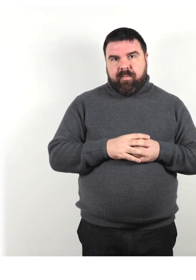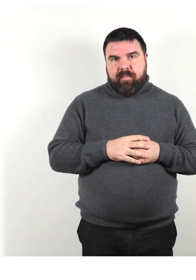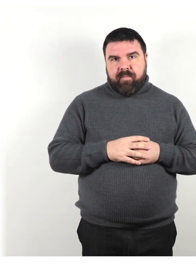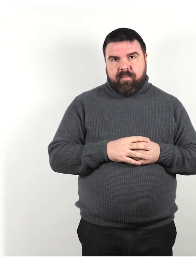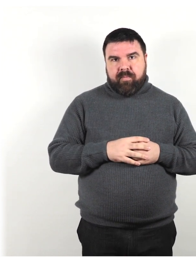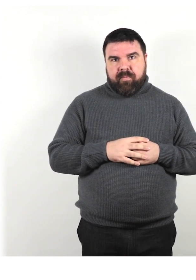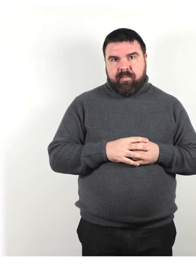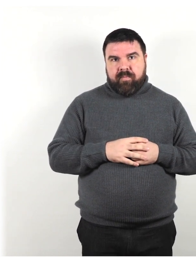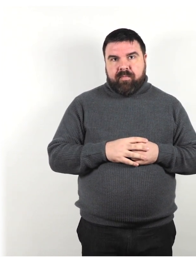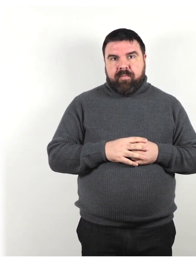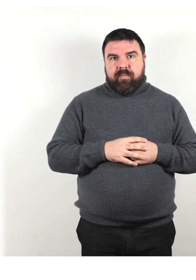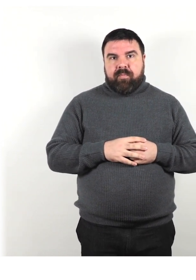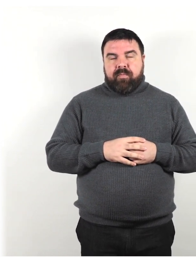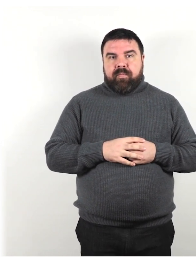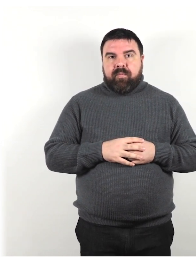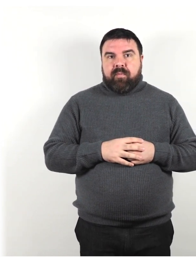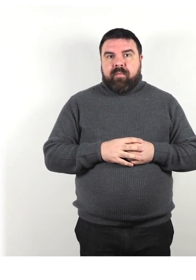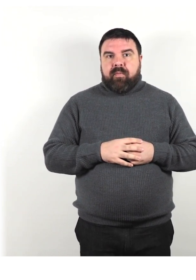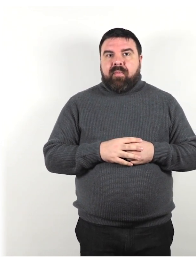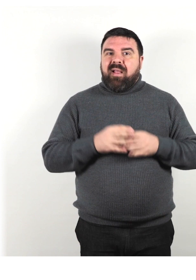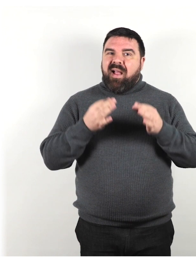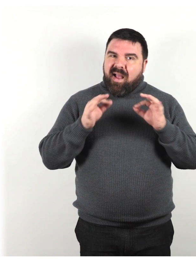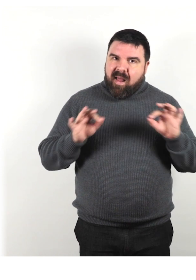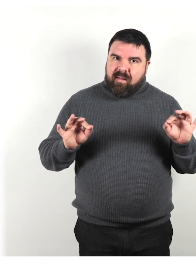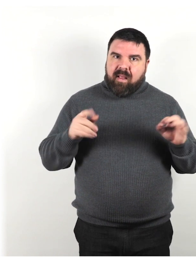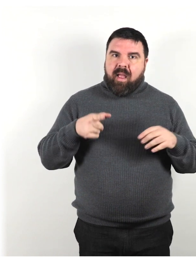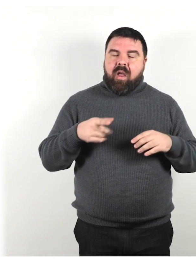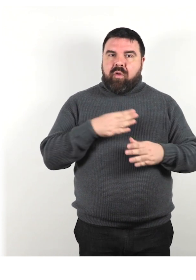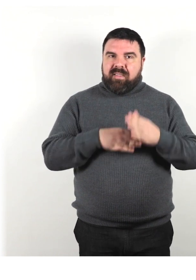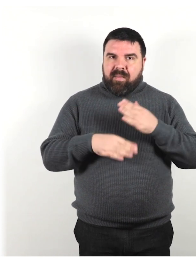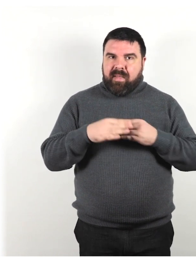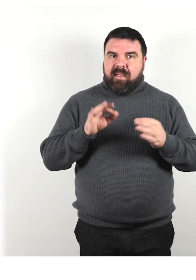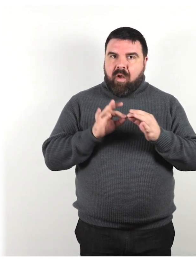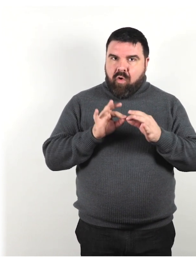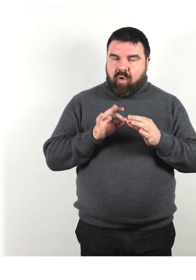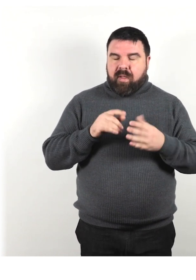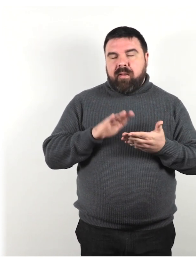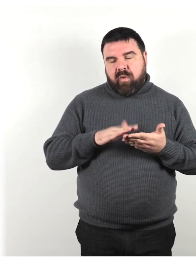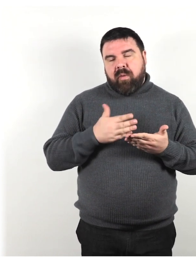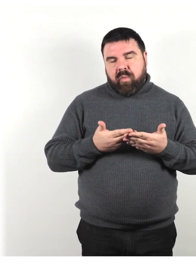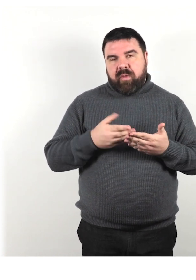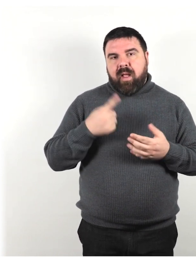Fondamentalmente, avere un "galateo della disabilità" concordato è importante per diversi motivi.